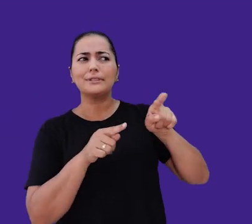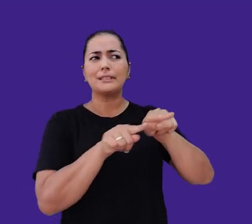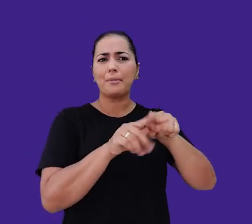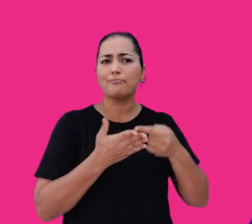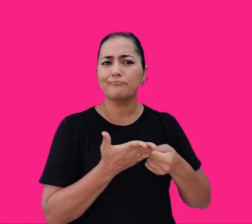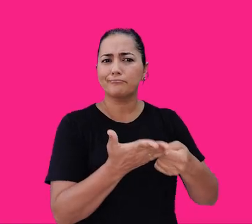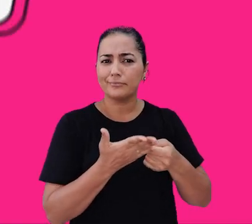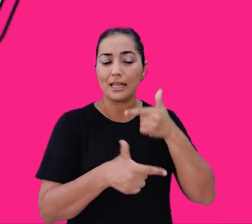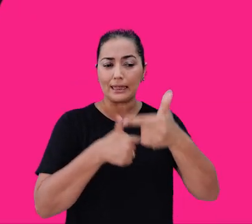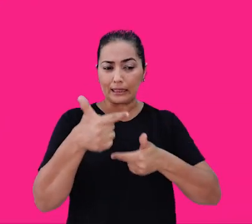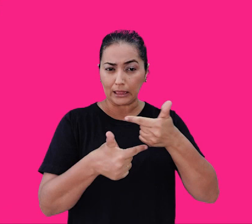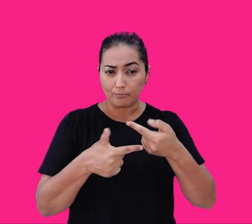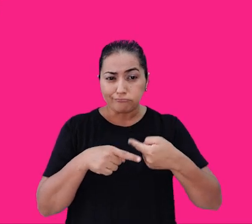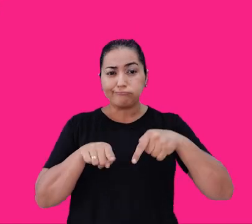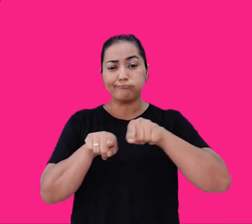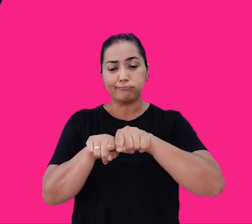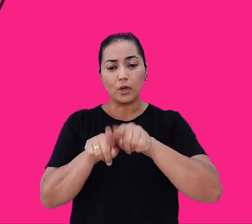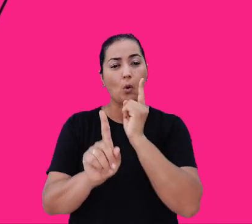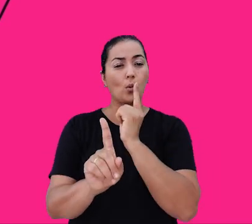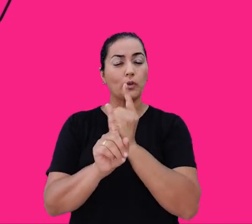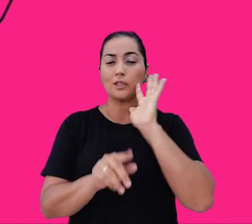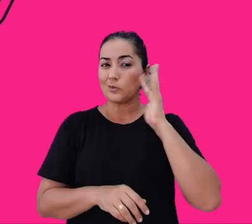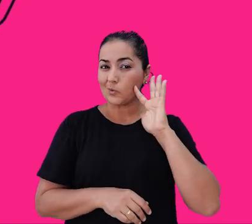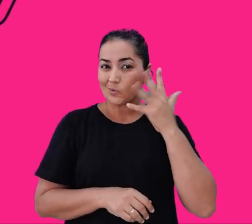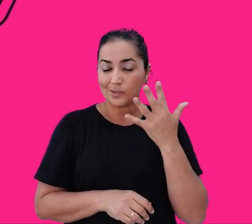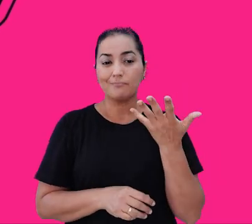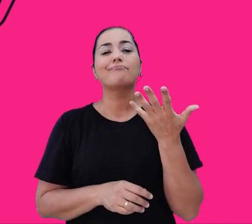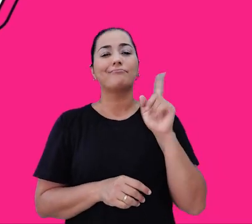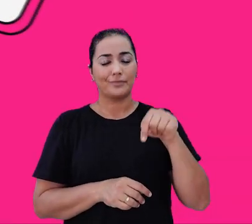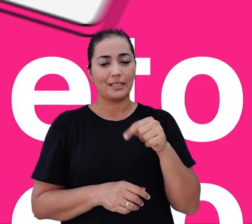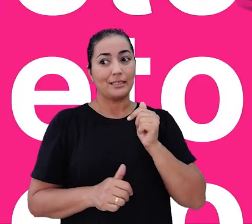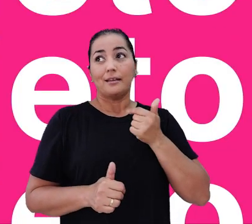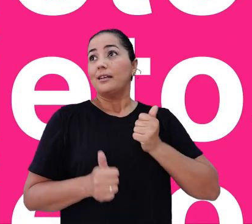e trabalhamos colaborativamente para encontrar as melhores soluções. Somos inquietos